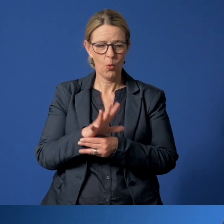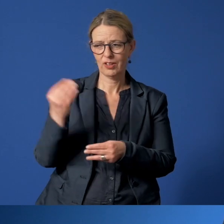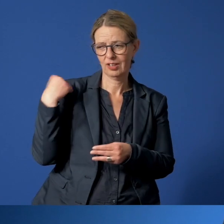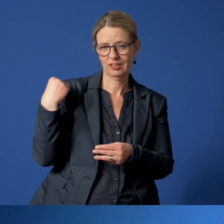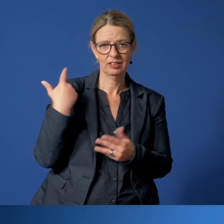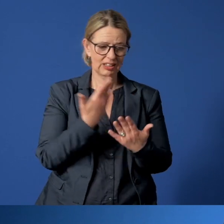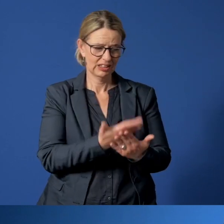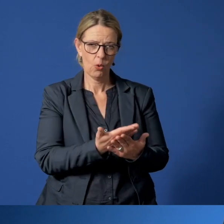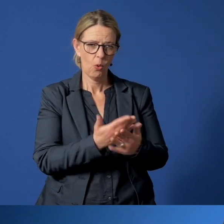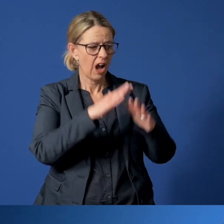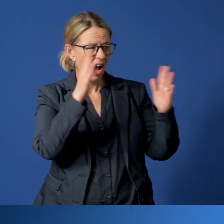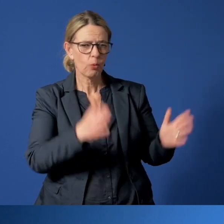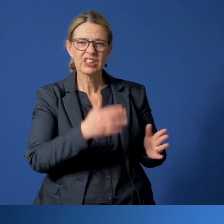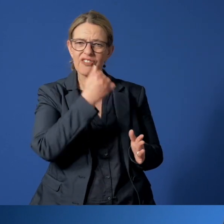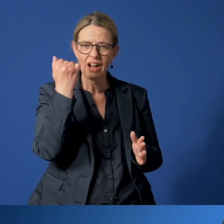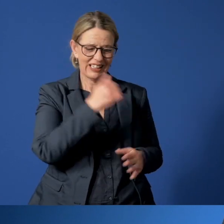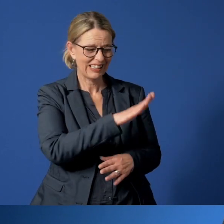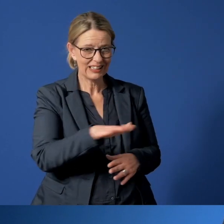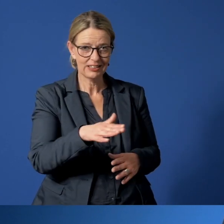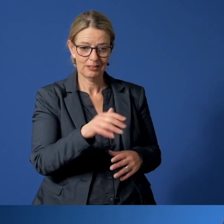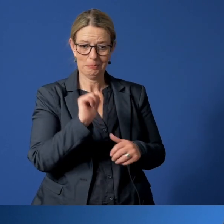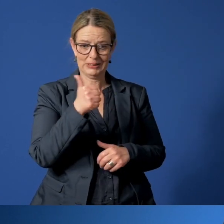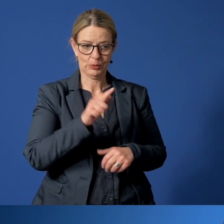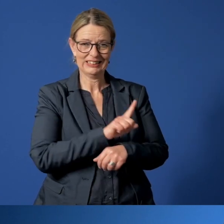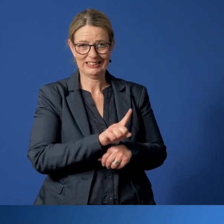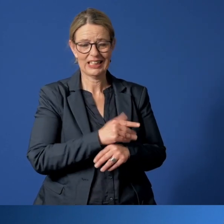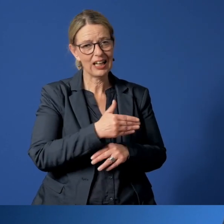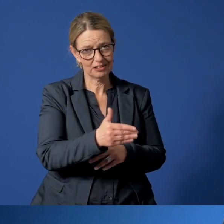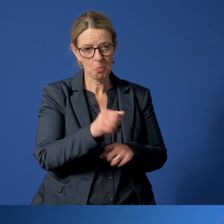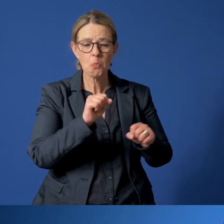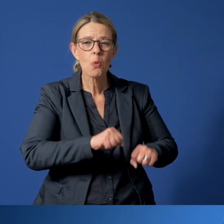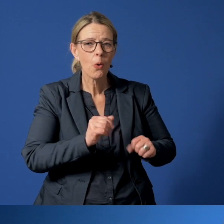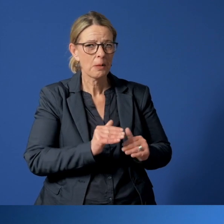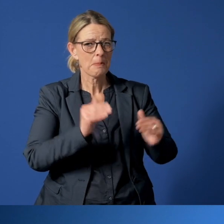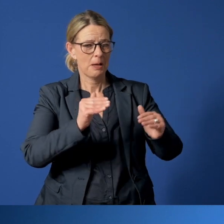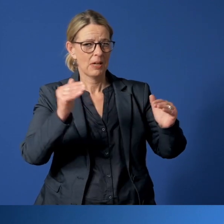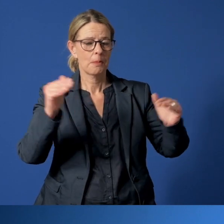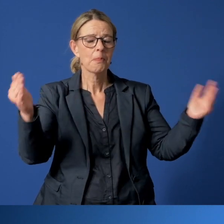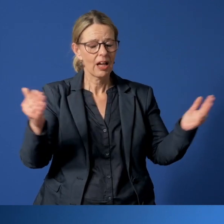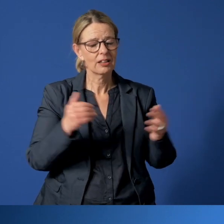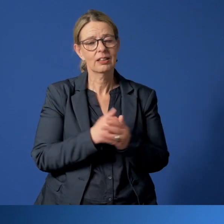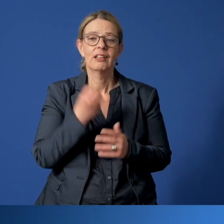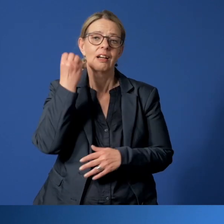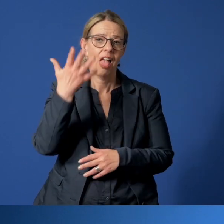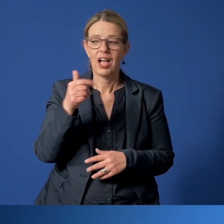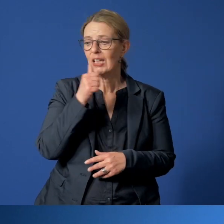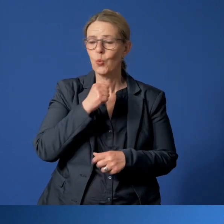der Fälle von häuslicher Gewalt gegen Kinder gerade in dieser Zeit sich erhöhen könnte. Natürlich setzt unser Jugendamt alles daran,